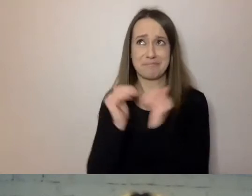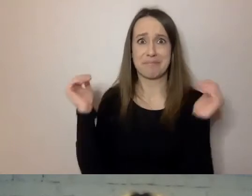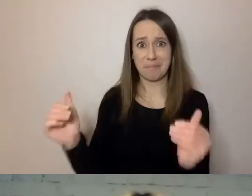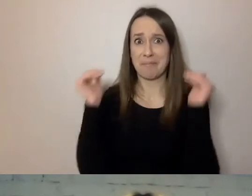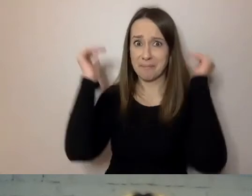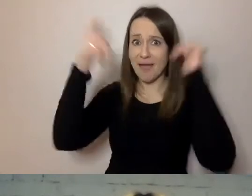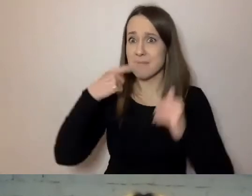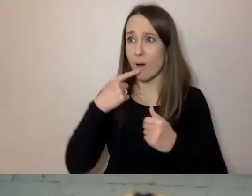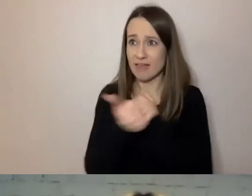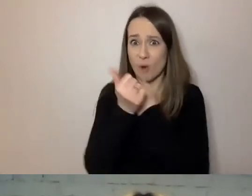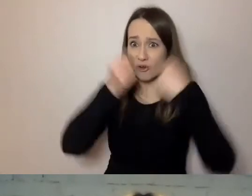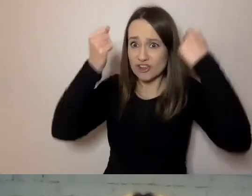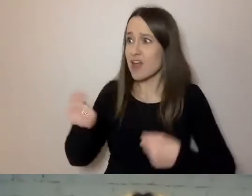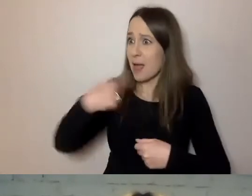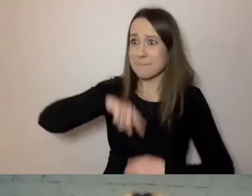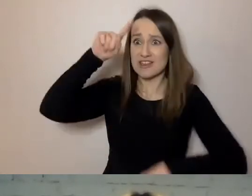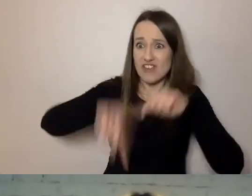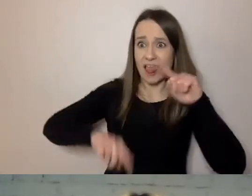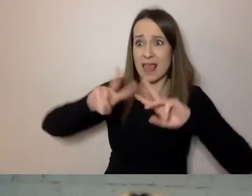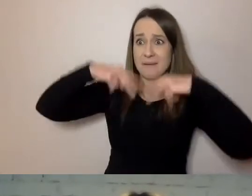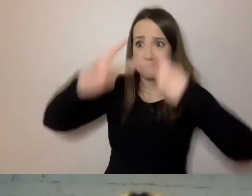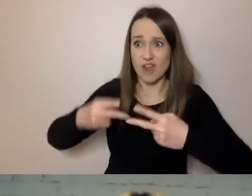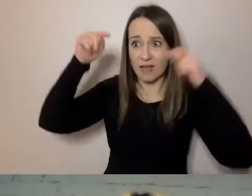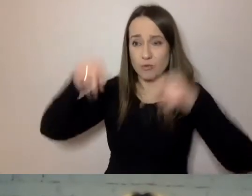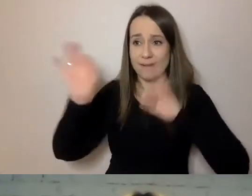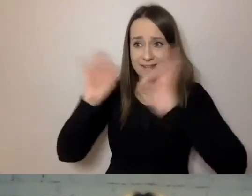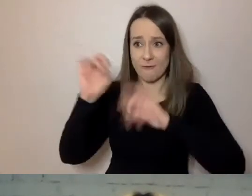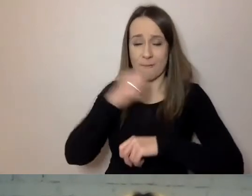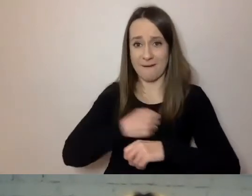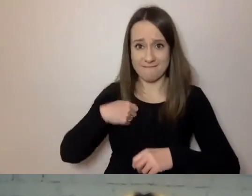Że źle mówimy do mieszkańców Warszawy. I że musimy się poprawić.